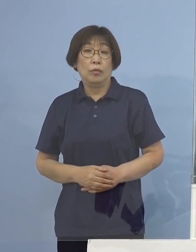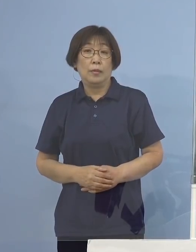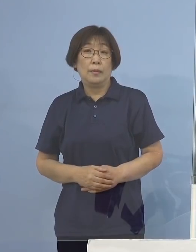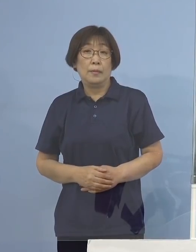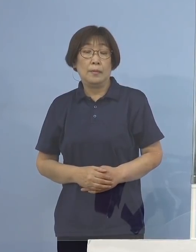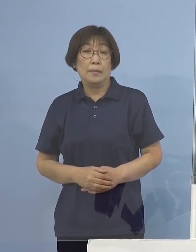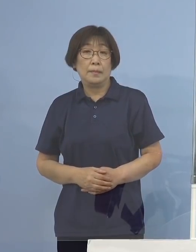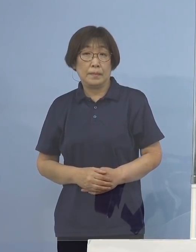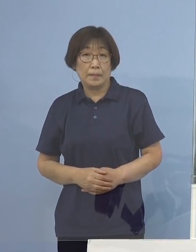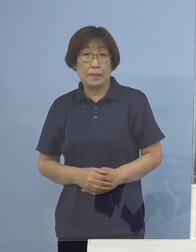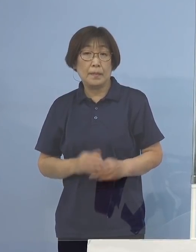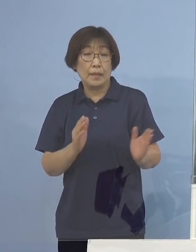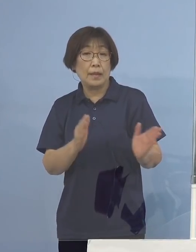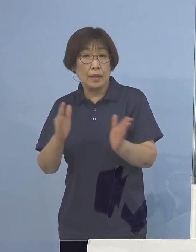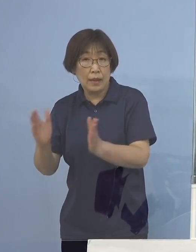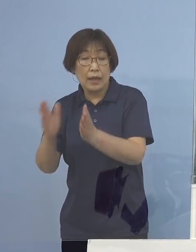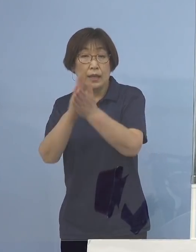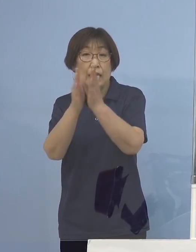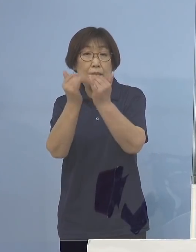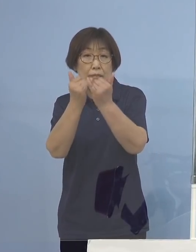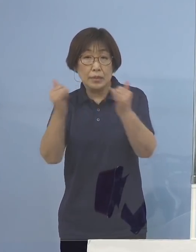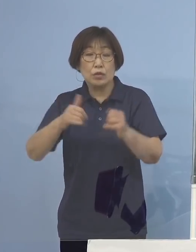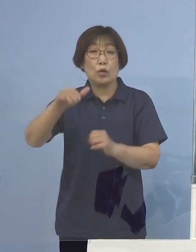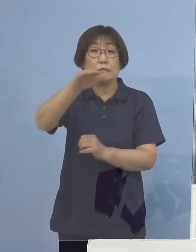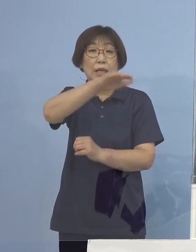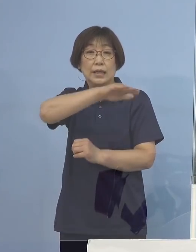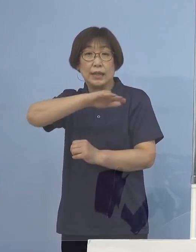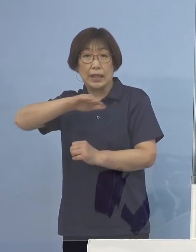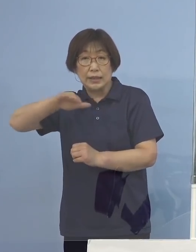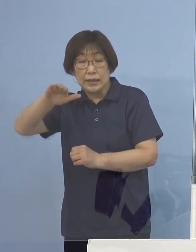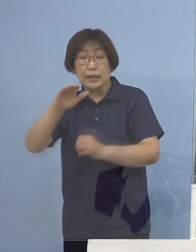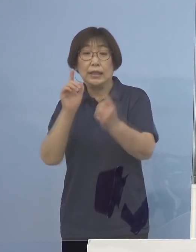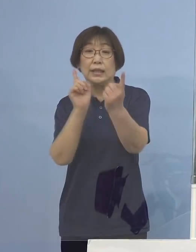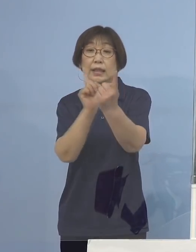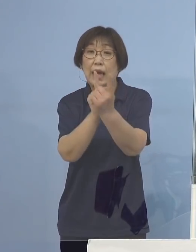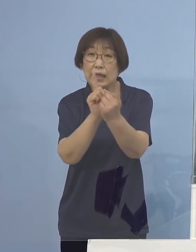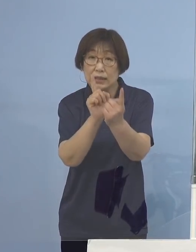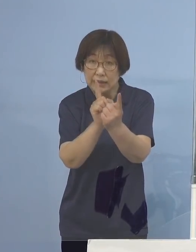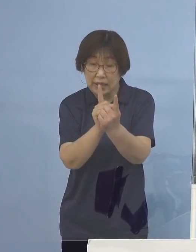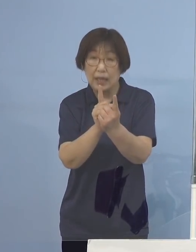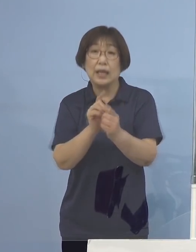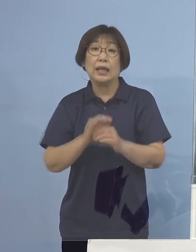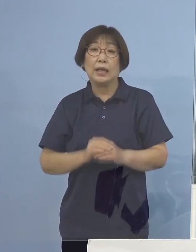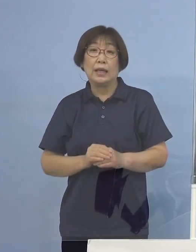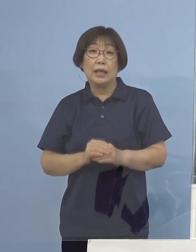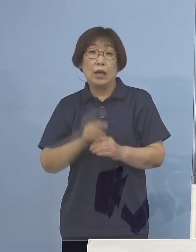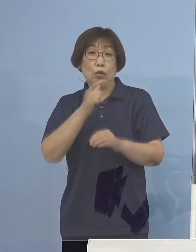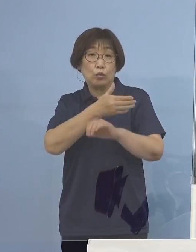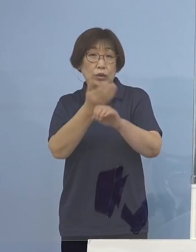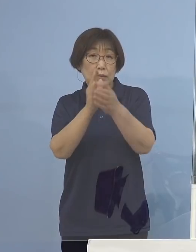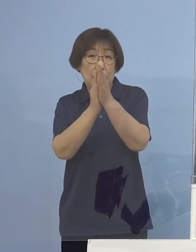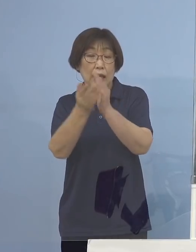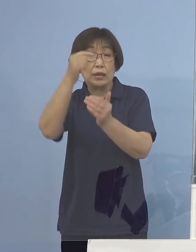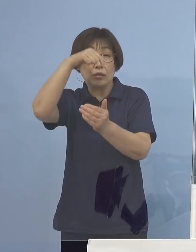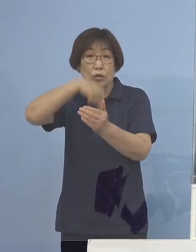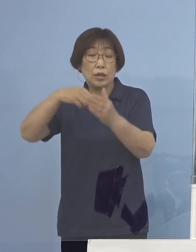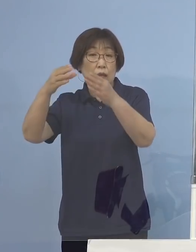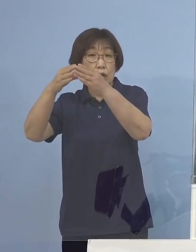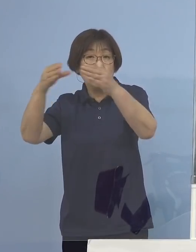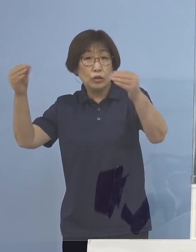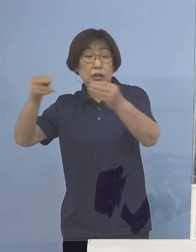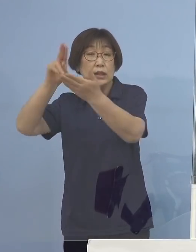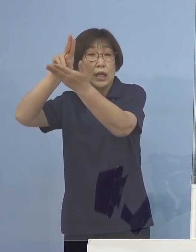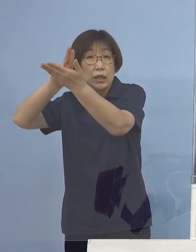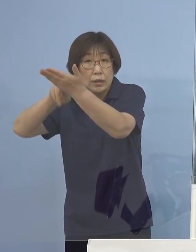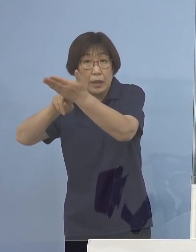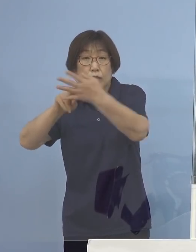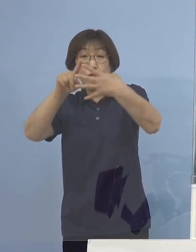そこで県民の皆様方に対してでありますが 現在、徳島県においては国で定めるところの「ステージ2」